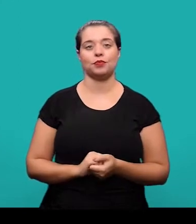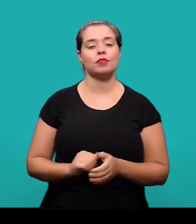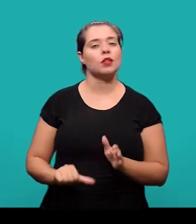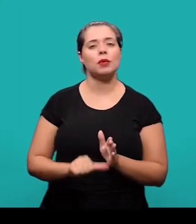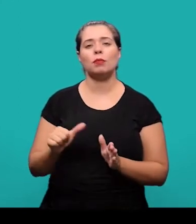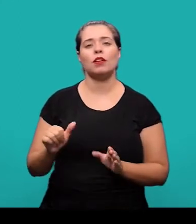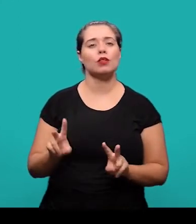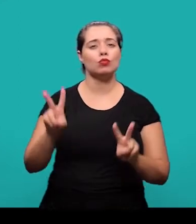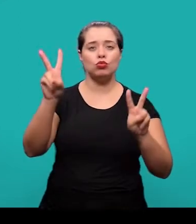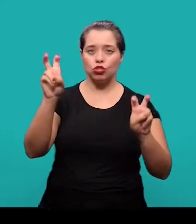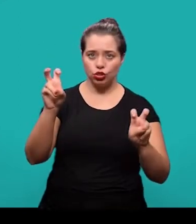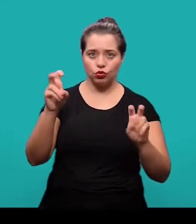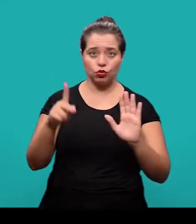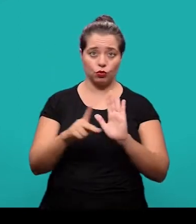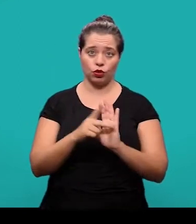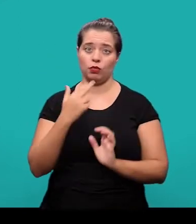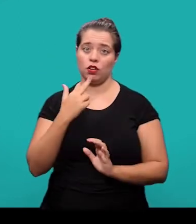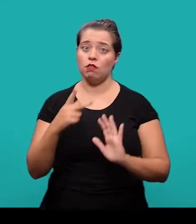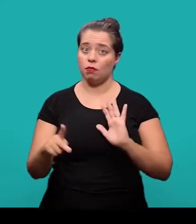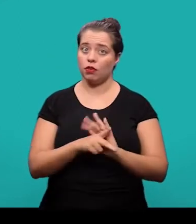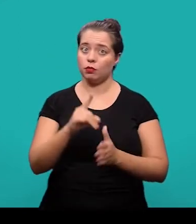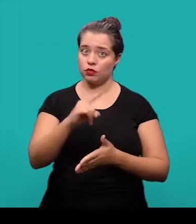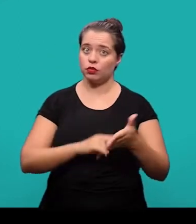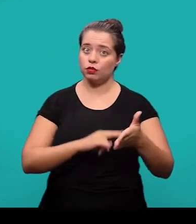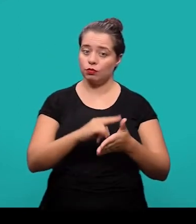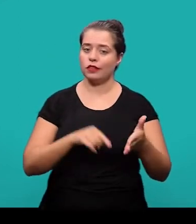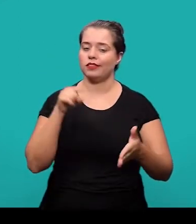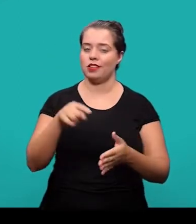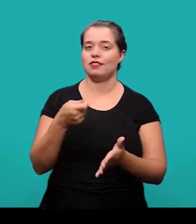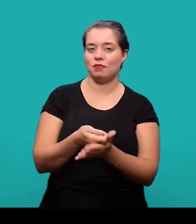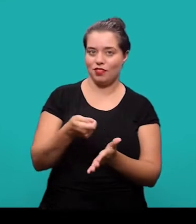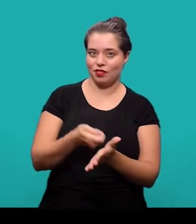é o título no idioma do documento, que é um dos elementos obrigatórios.